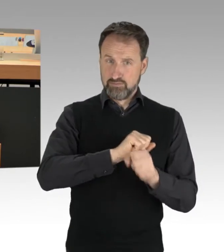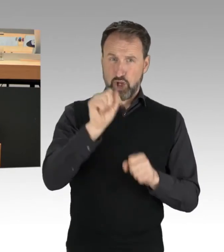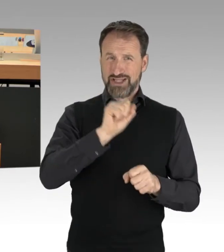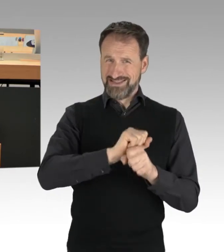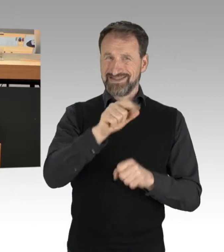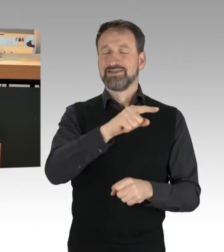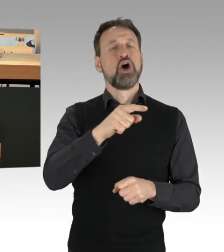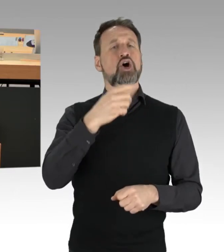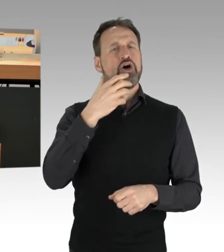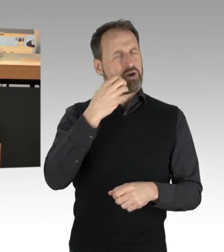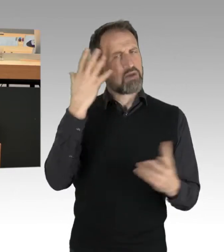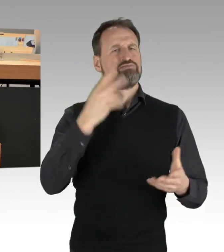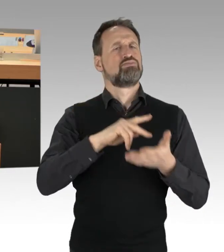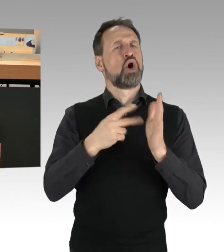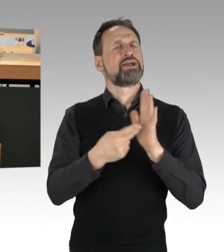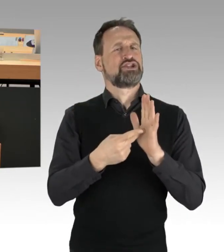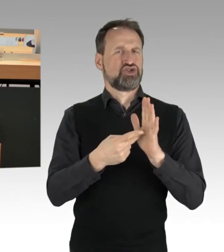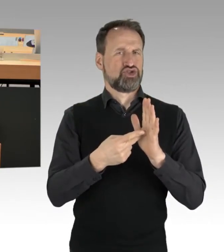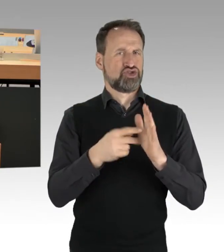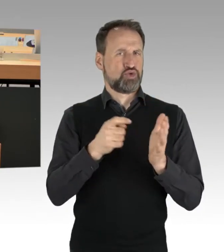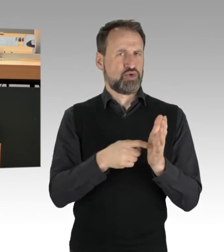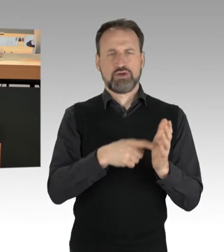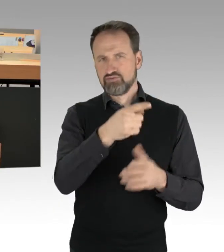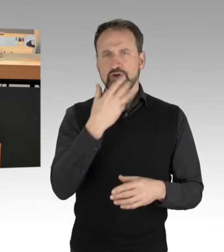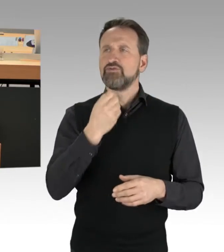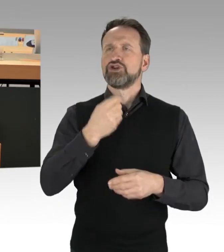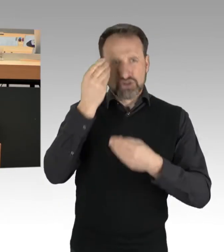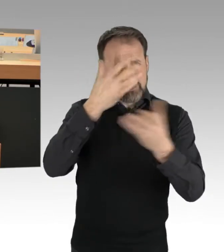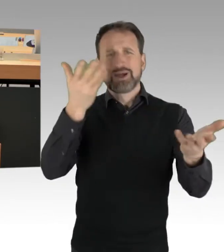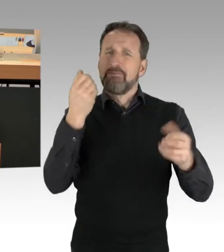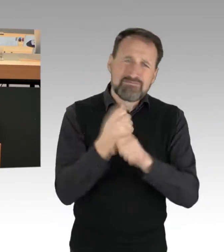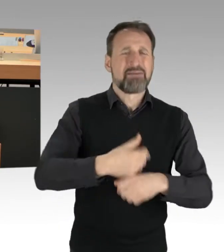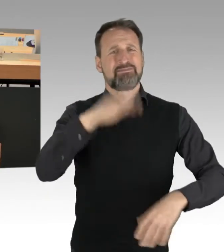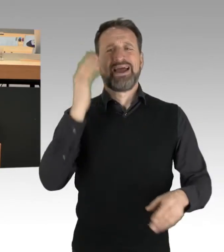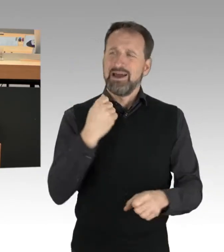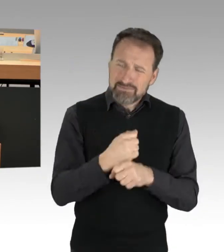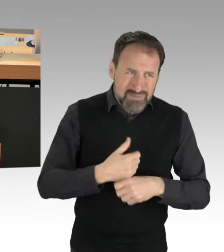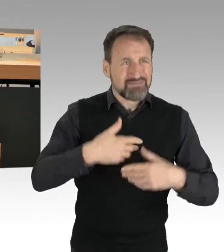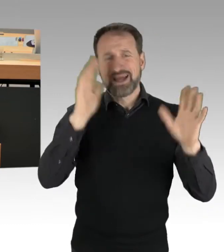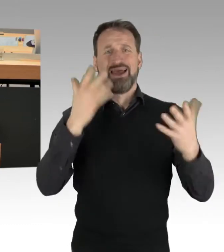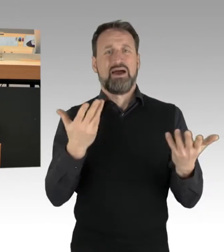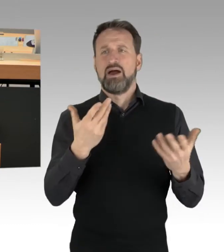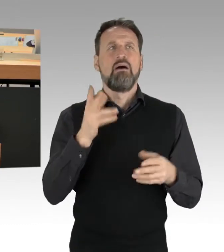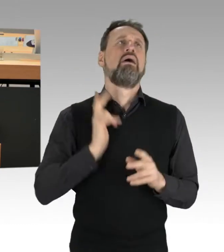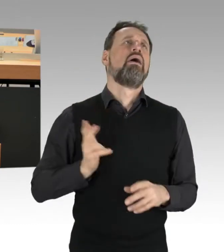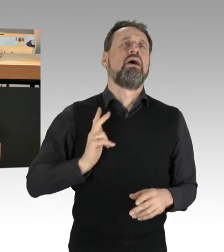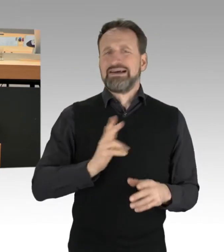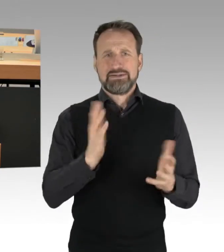Sie wollen uns deutlich machen: Macht mehr, tut mehr, wartet nicht ab. Wir haben keine Zeit zu verlieren. Ja, diese Botschaft ist angekommen.